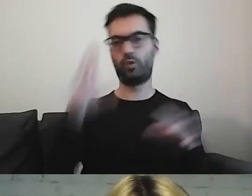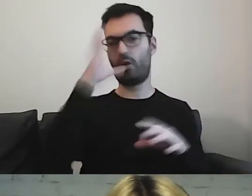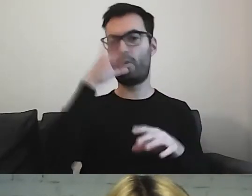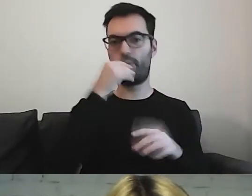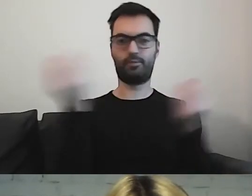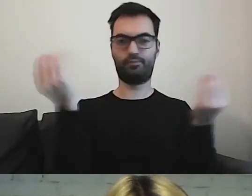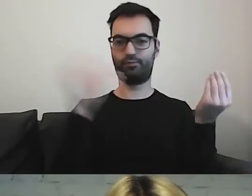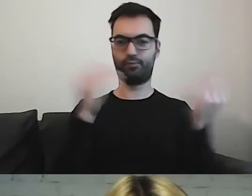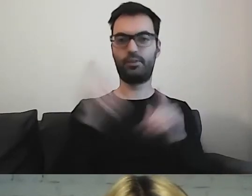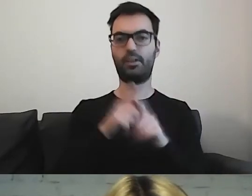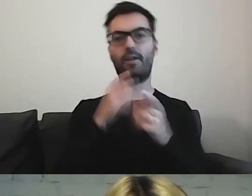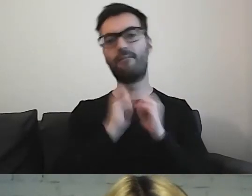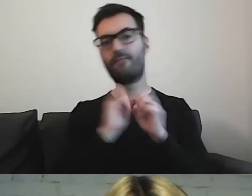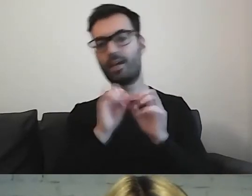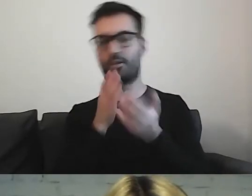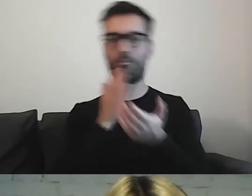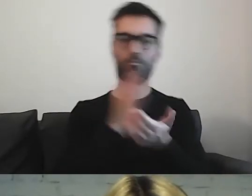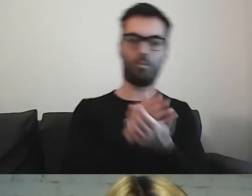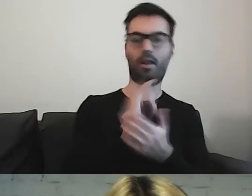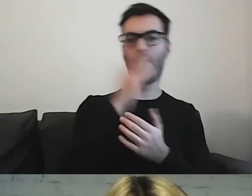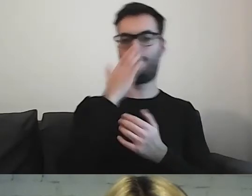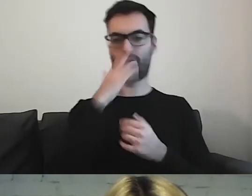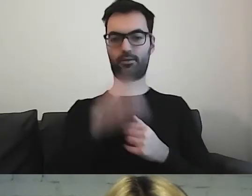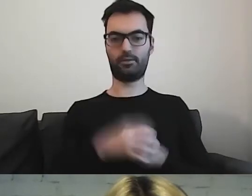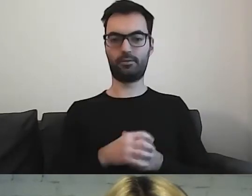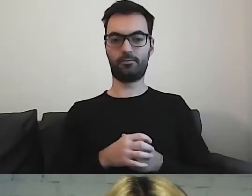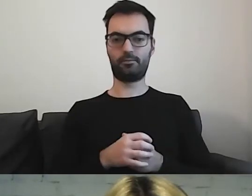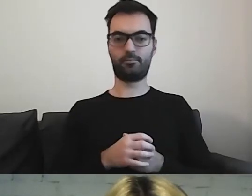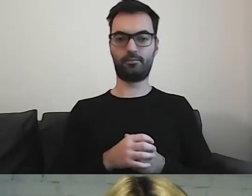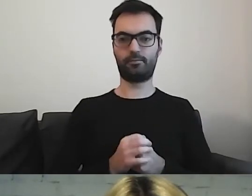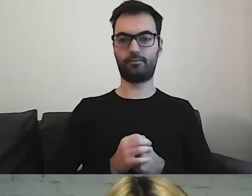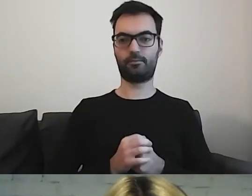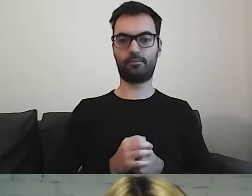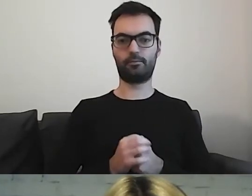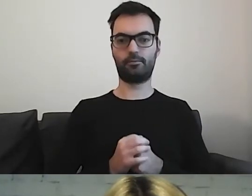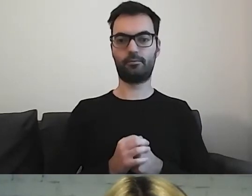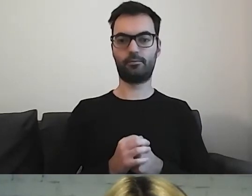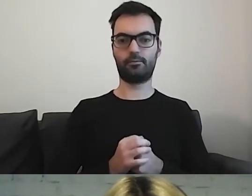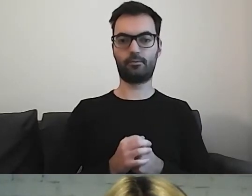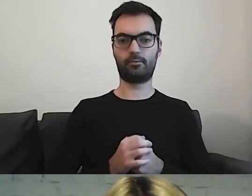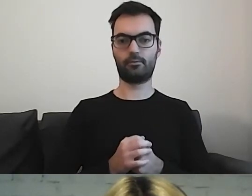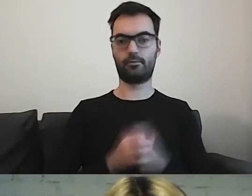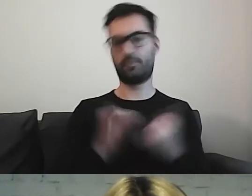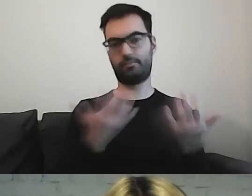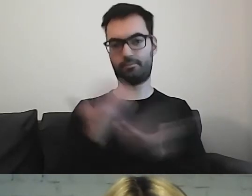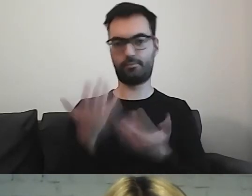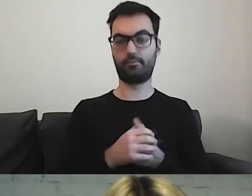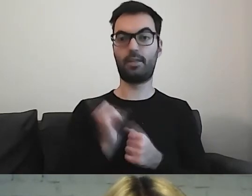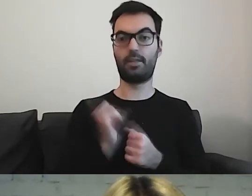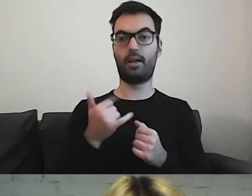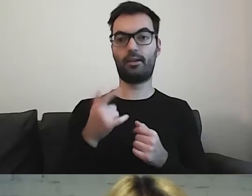Podpowiedzi, jak coś wygląda i jak się do tego odnieść.